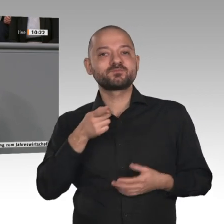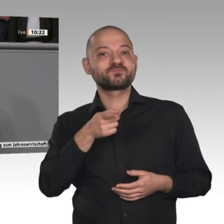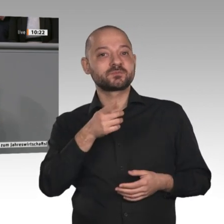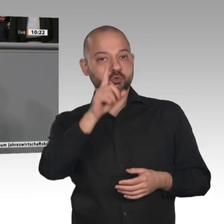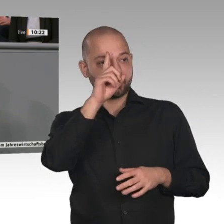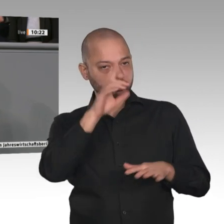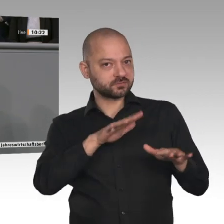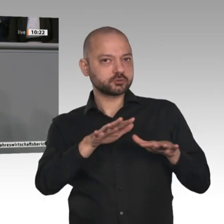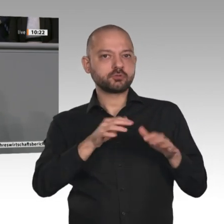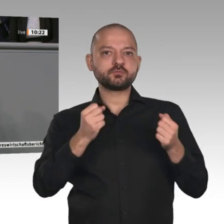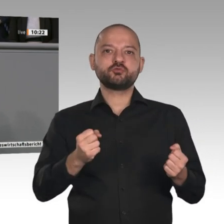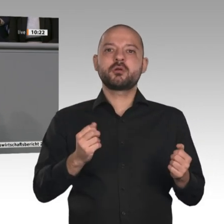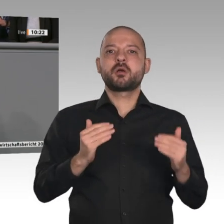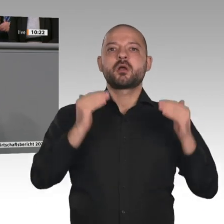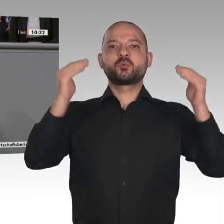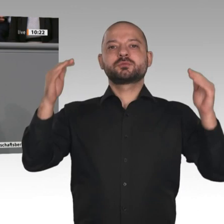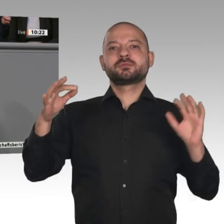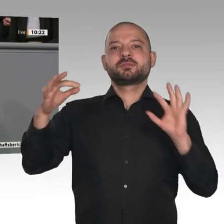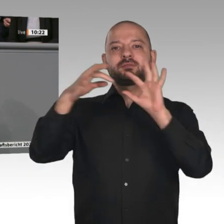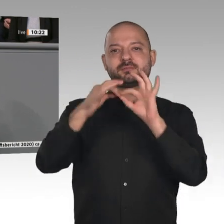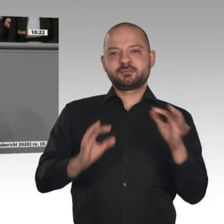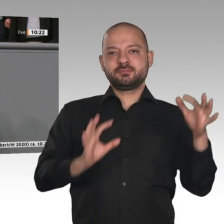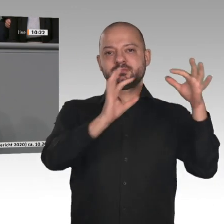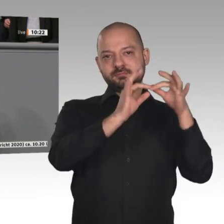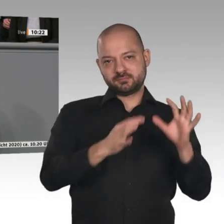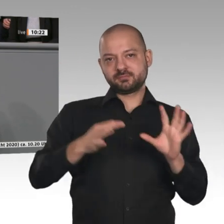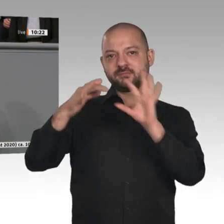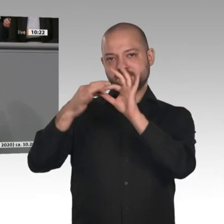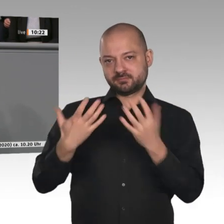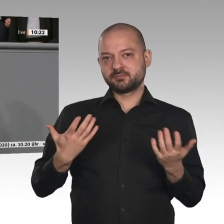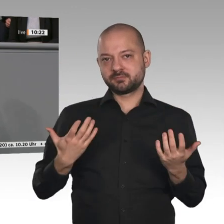der deutschen Wirtschaft, liebe Kolleginnen und Kollegen, ist der Mittelstand: viele